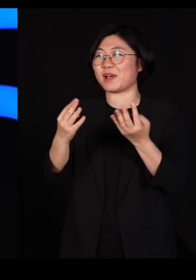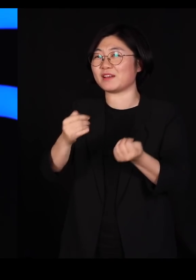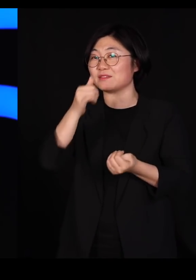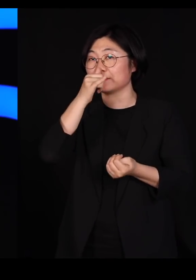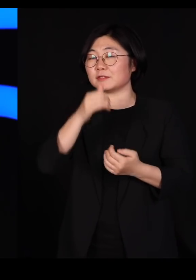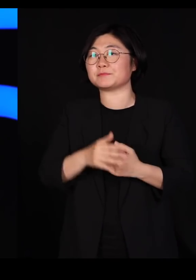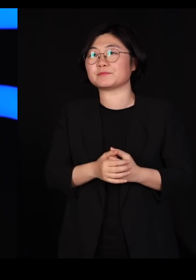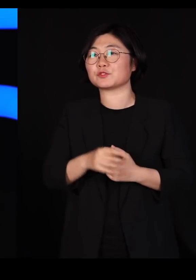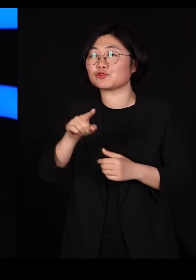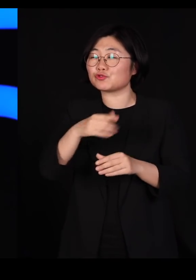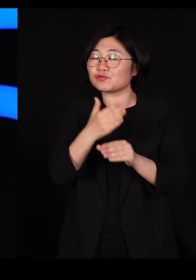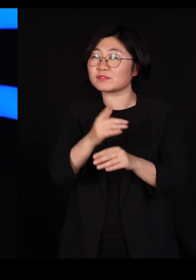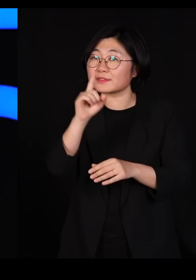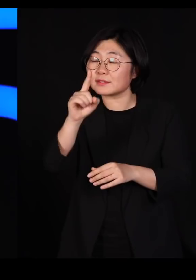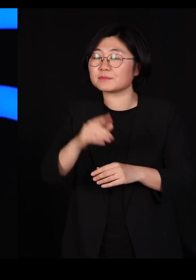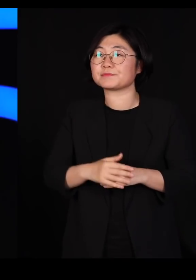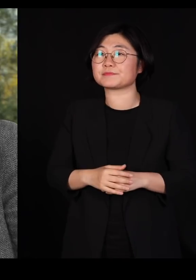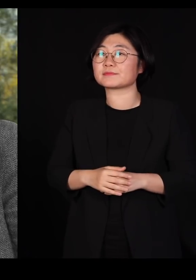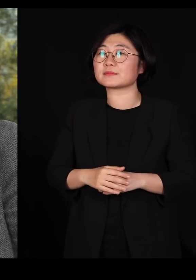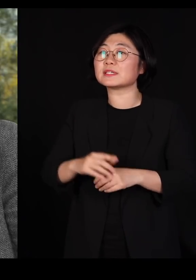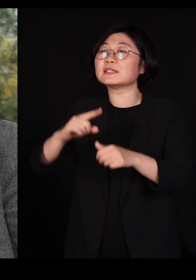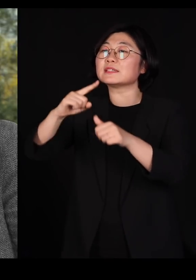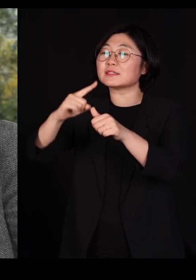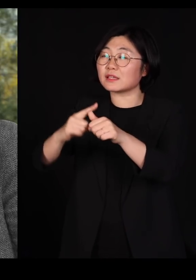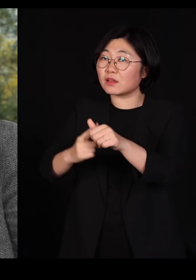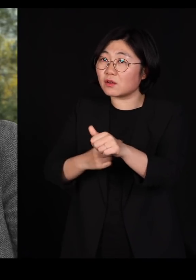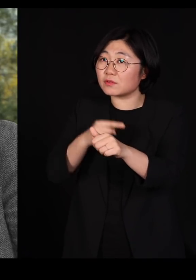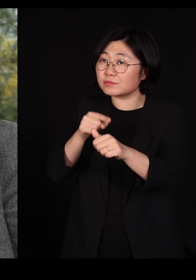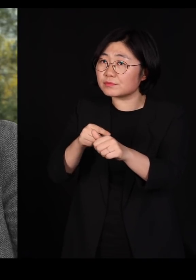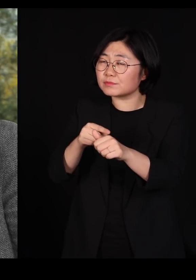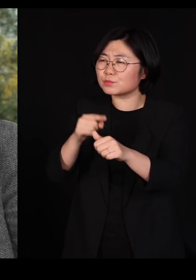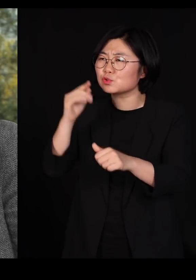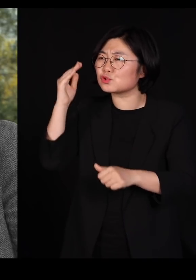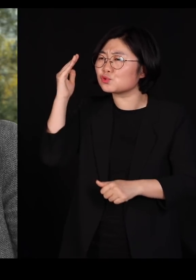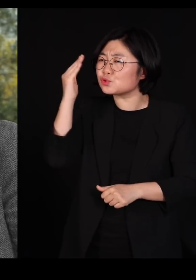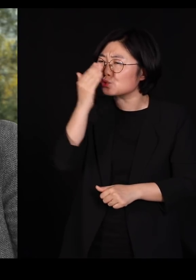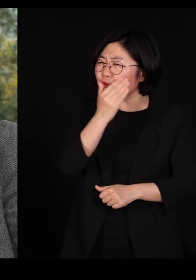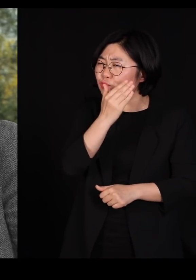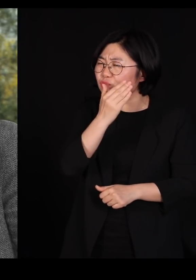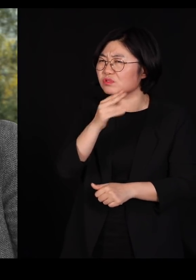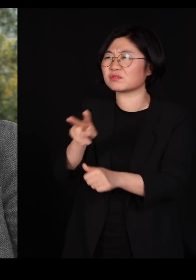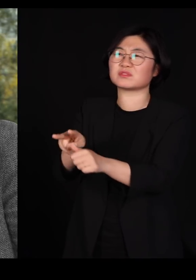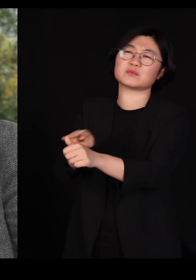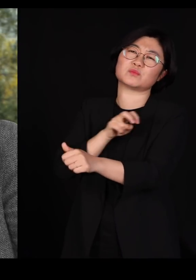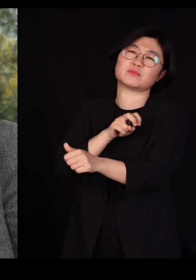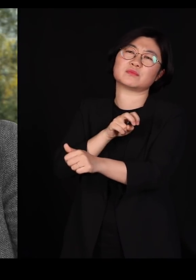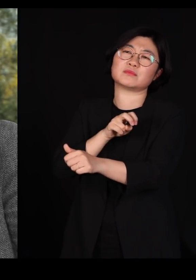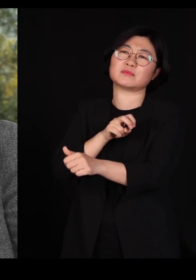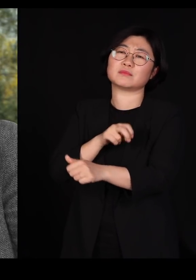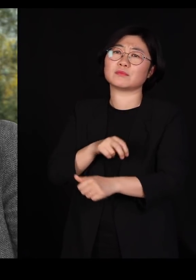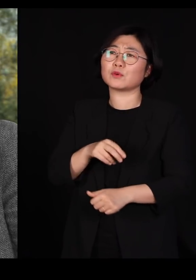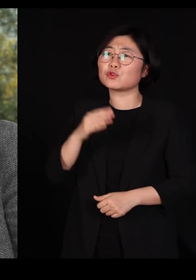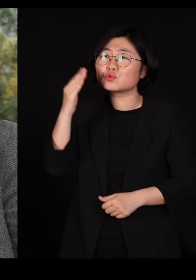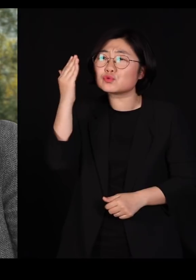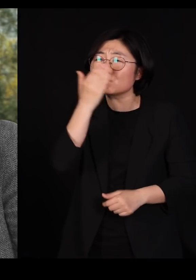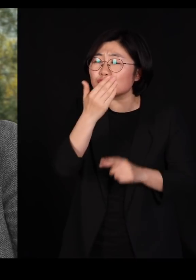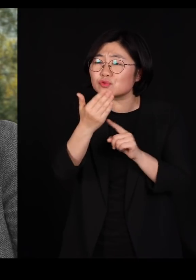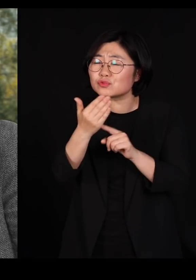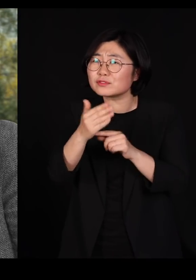그중에 하나가 '자연은 순수를 혐오한다;라는 말씀이세요 여기서 순수라는 건 우리가 흔히 생각하는